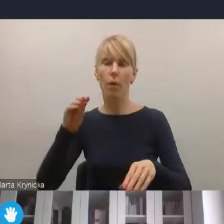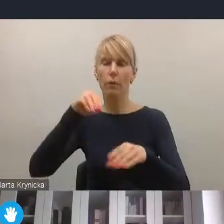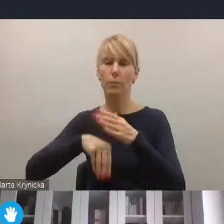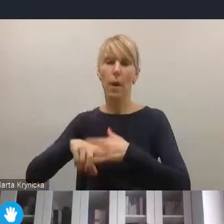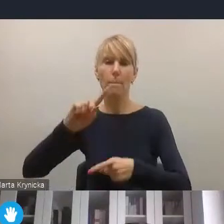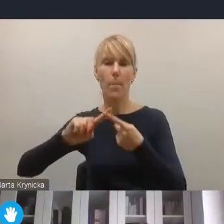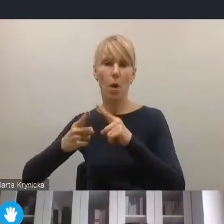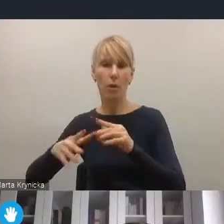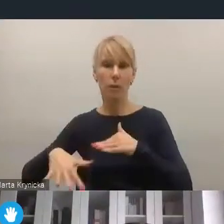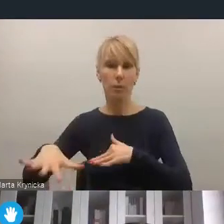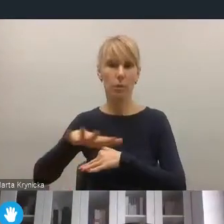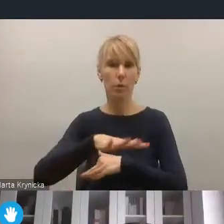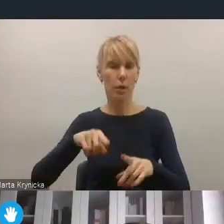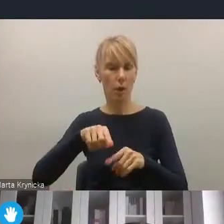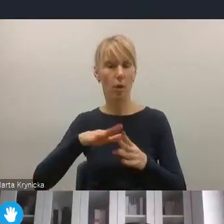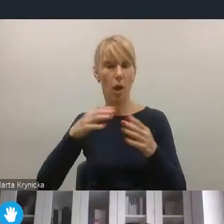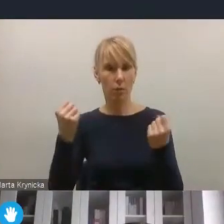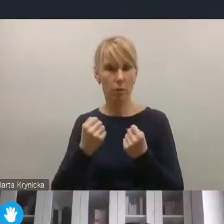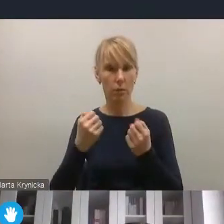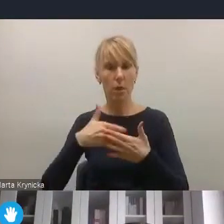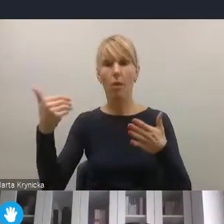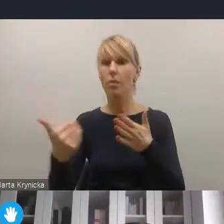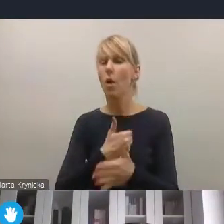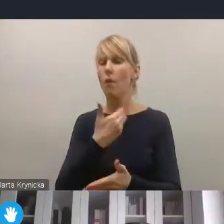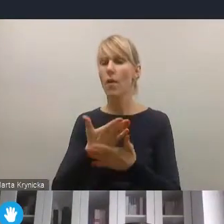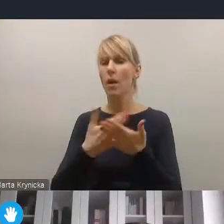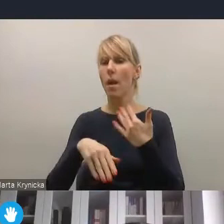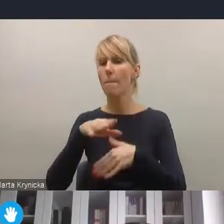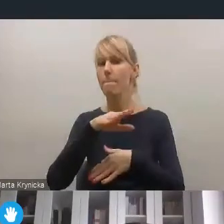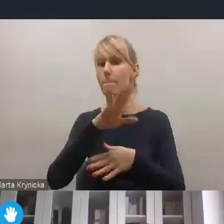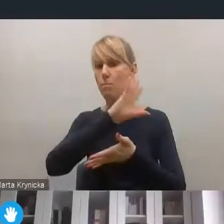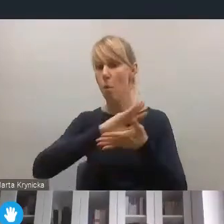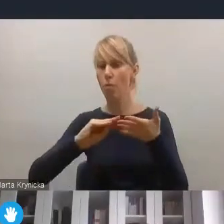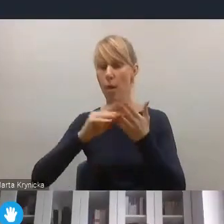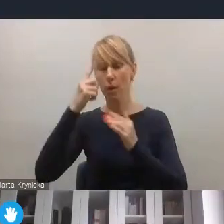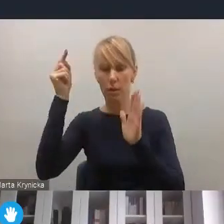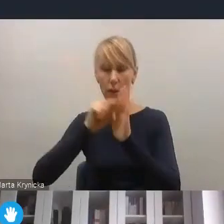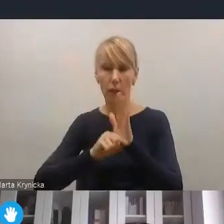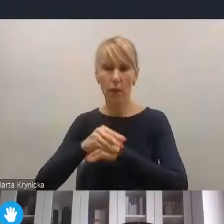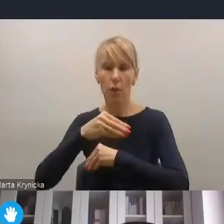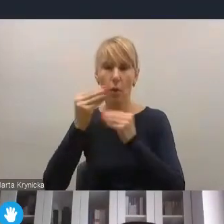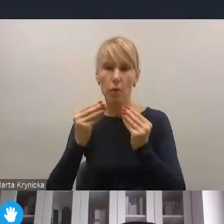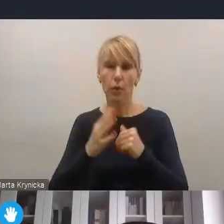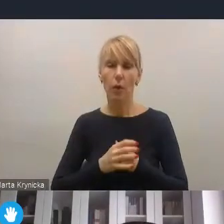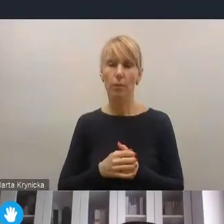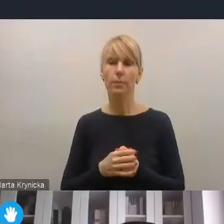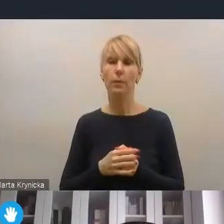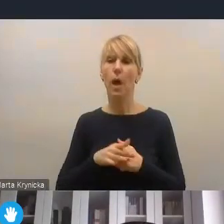jako kluczowego elementu nowego modelu strategii rozwoju, ale także tego przedstawionego projektu całościowej reformy.